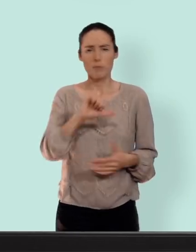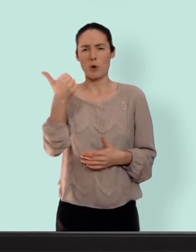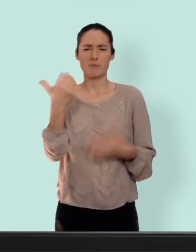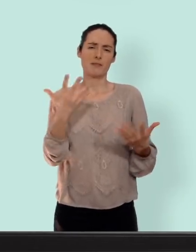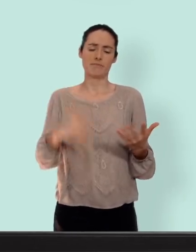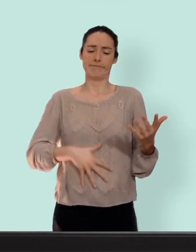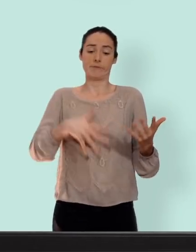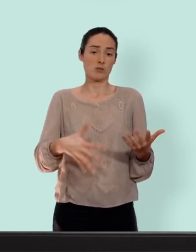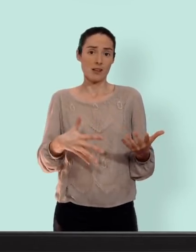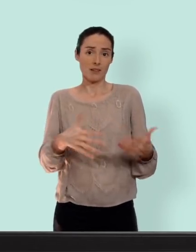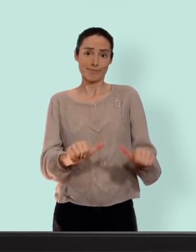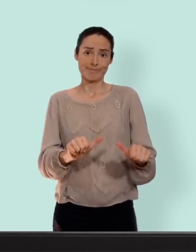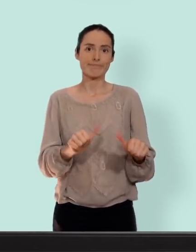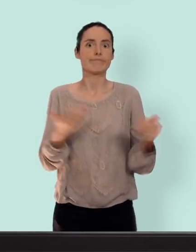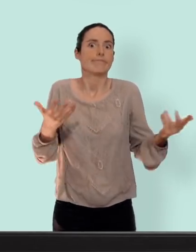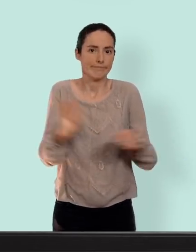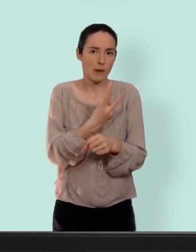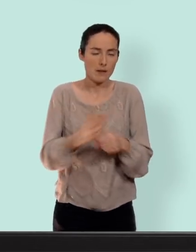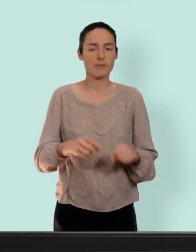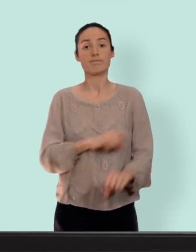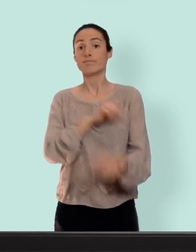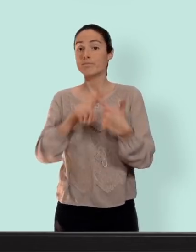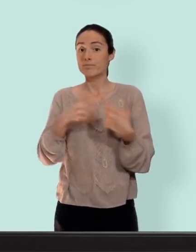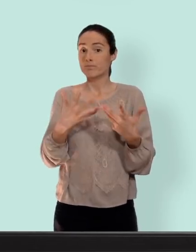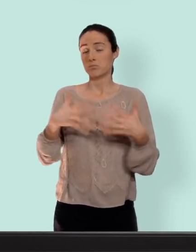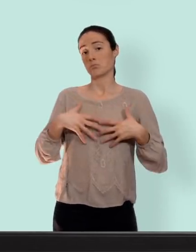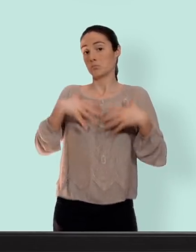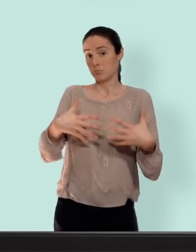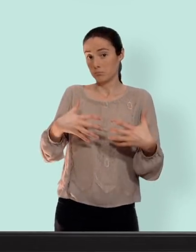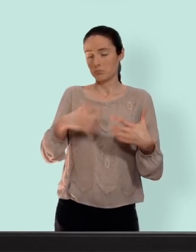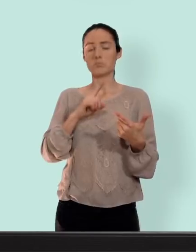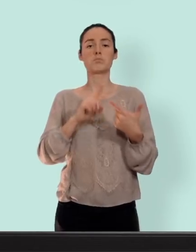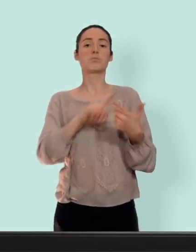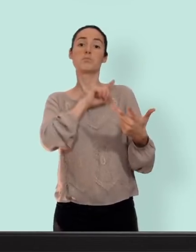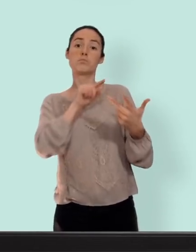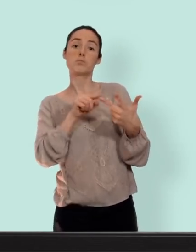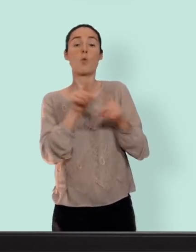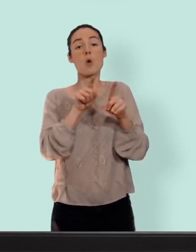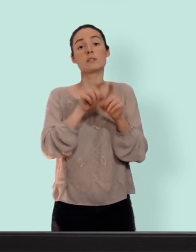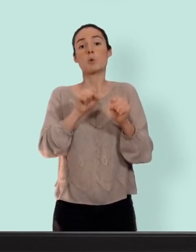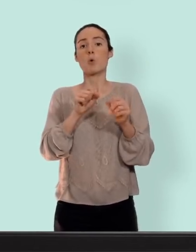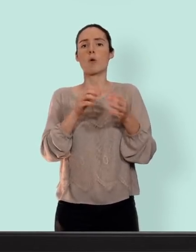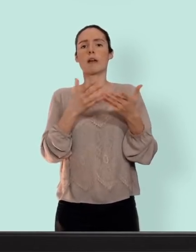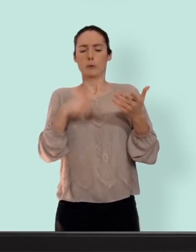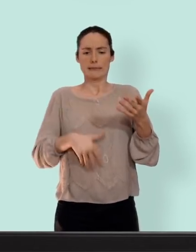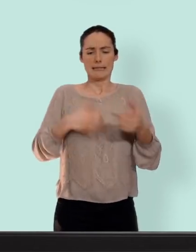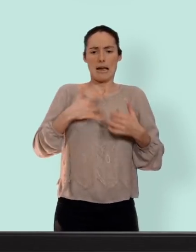pas mal... autre avantage pour certaines: augmentation mammaire et puis ça peut régulariser des cycles un petit peu chaotique diminuer la